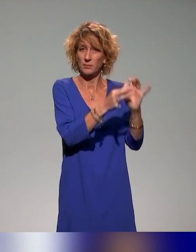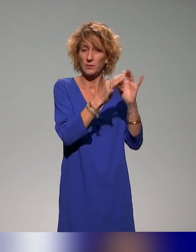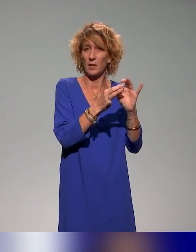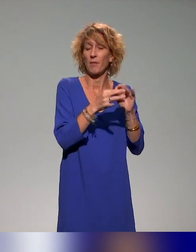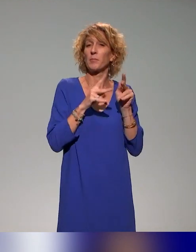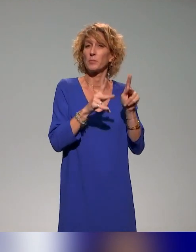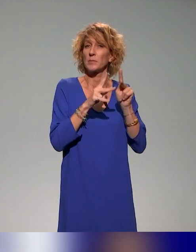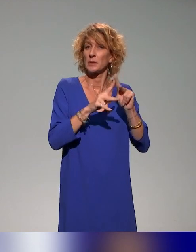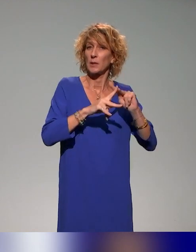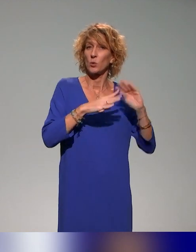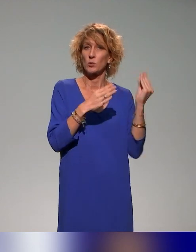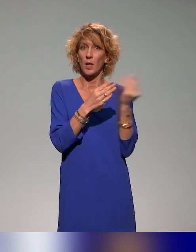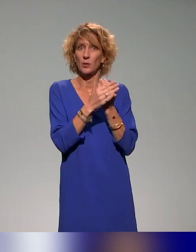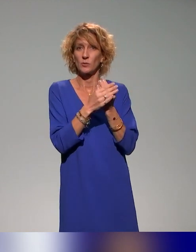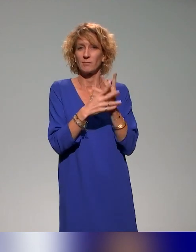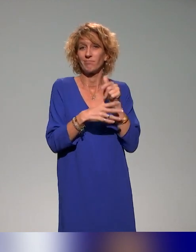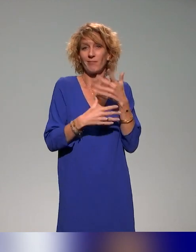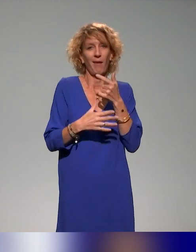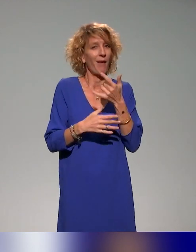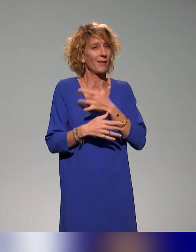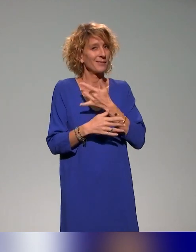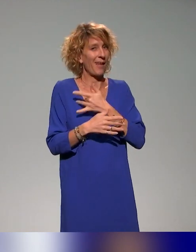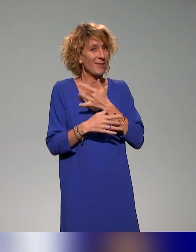Ça nous semble intéressant de terminer avec vous, puisque vous avez ce